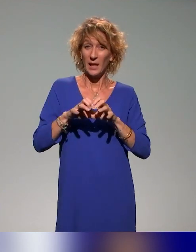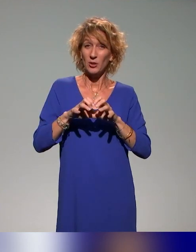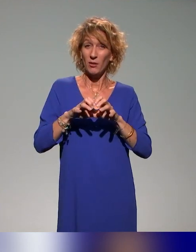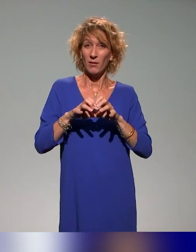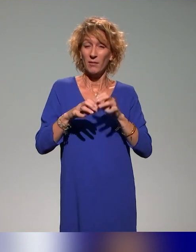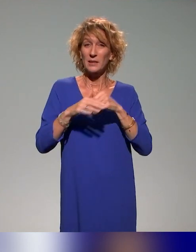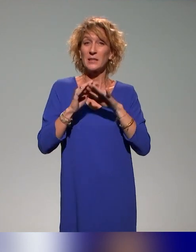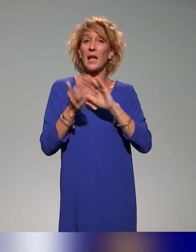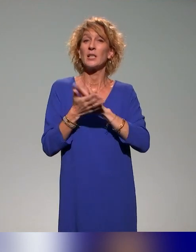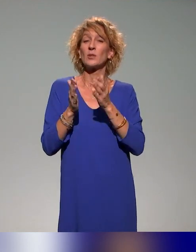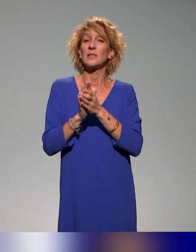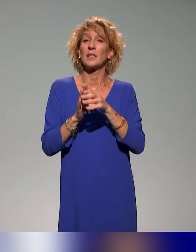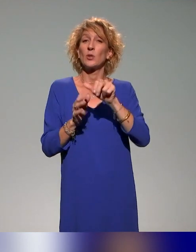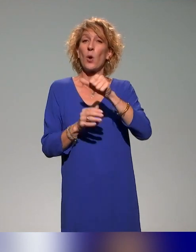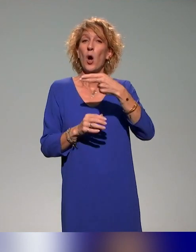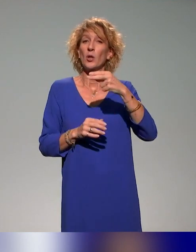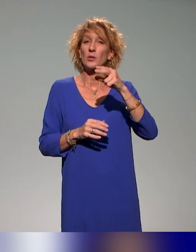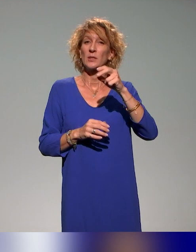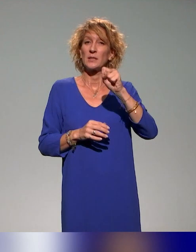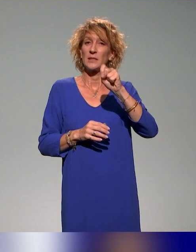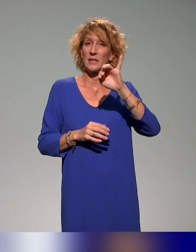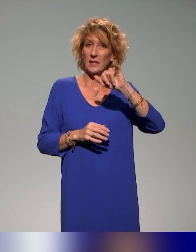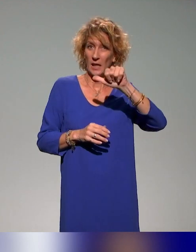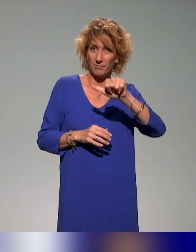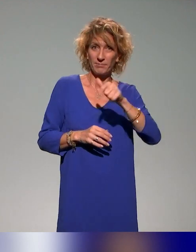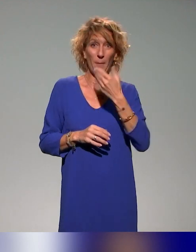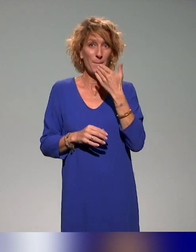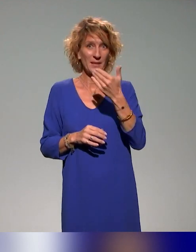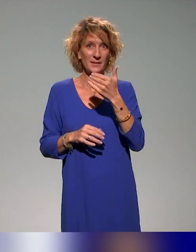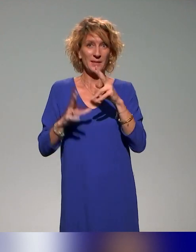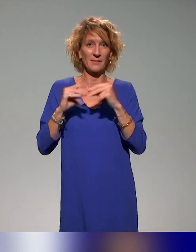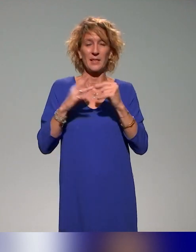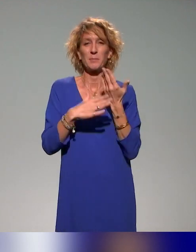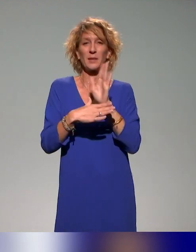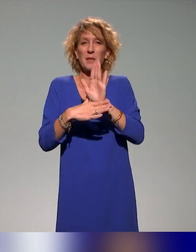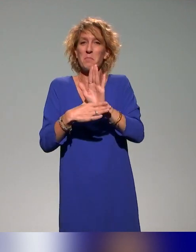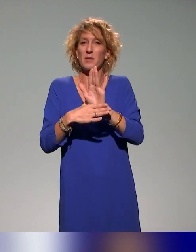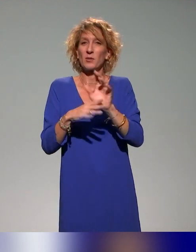Et je remercie Benyoucef du coup d'avoir parlé de ce webinaire. J'encourage évidemment les collègues ingénieurs pédagogiques qui ne